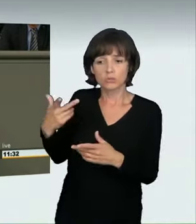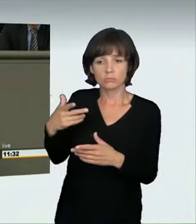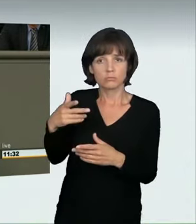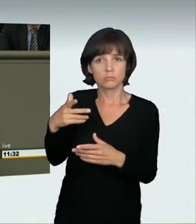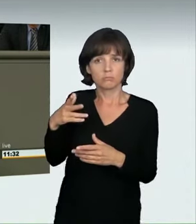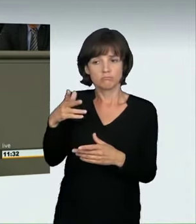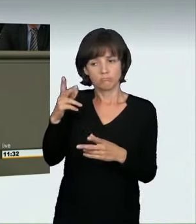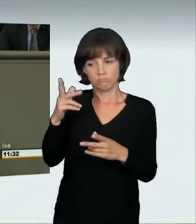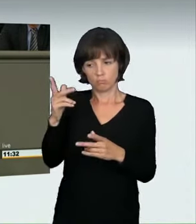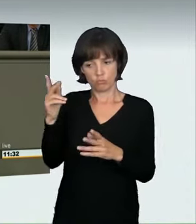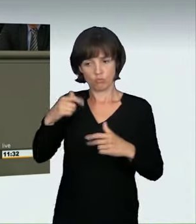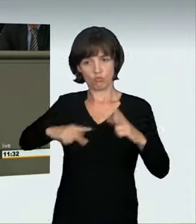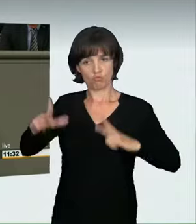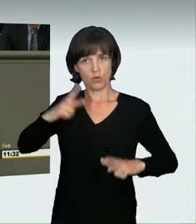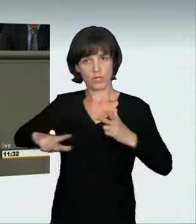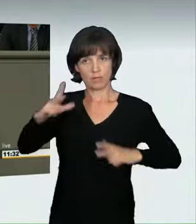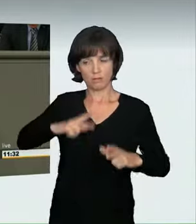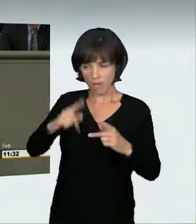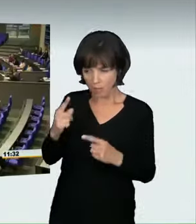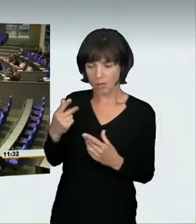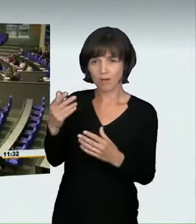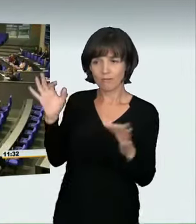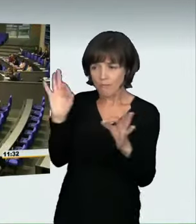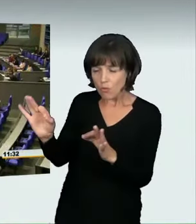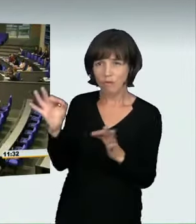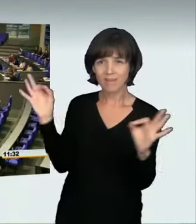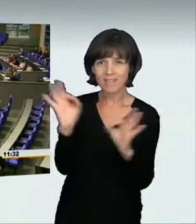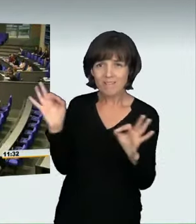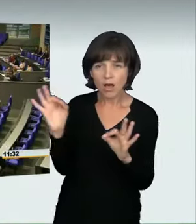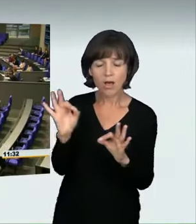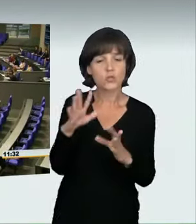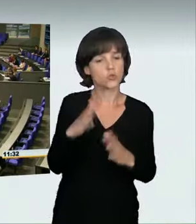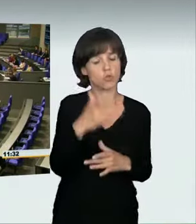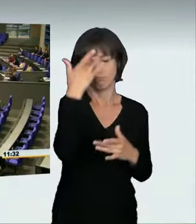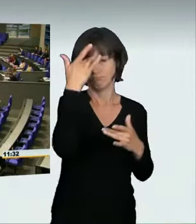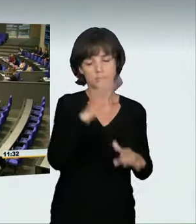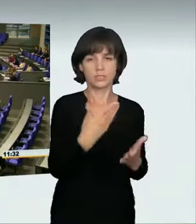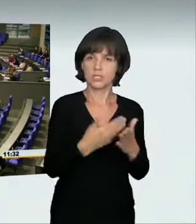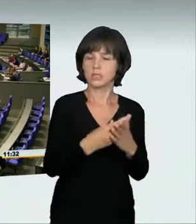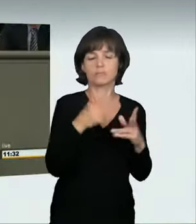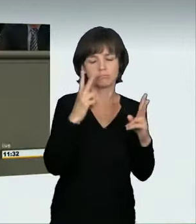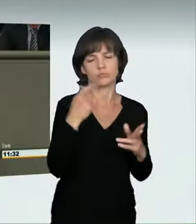Das ist auch richtig so. (Applaus)